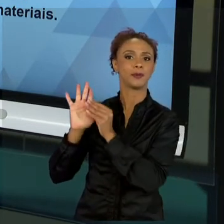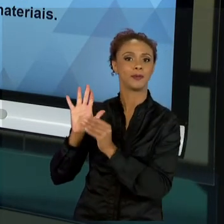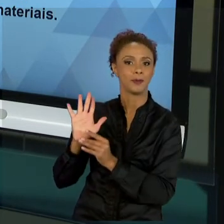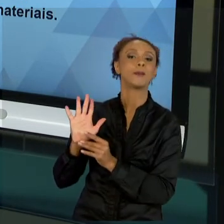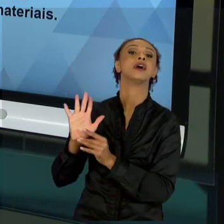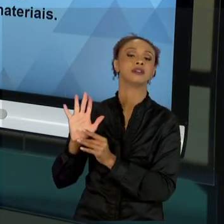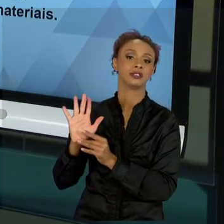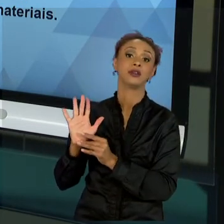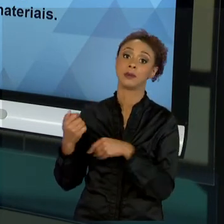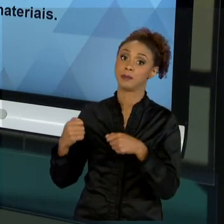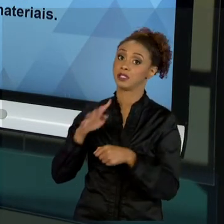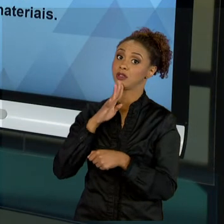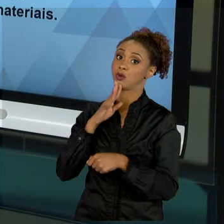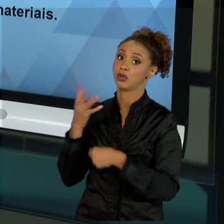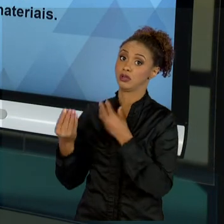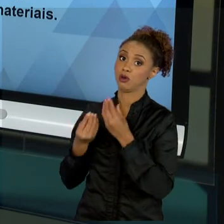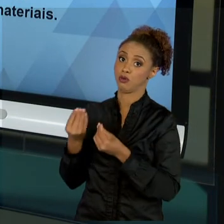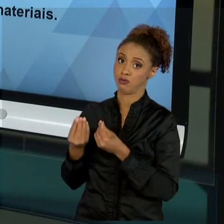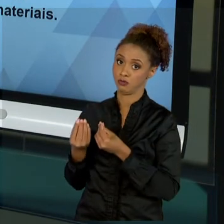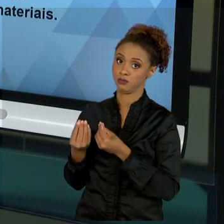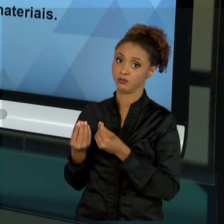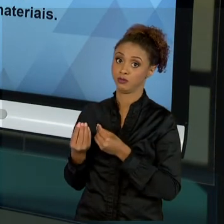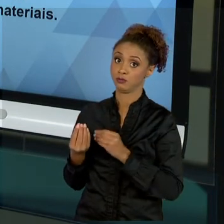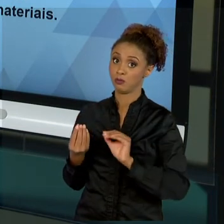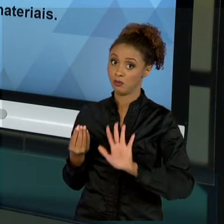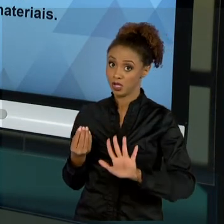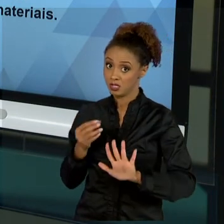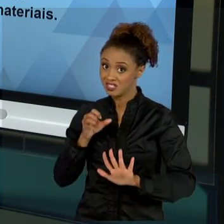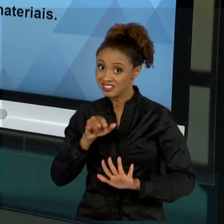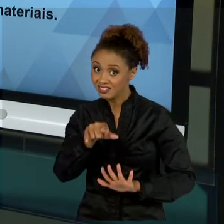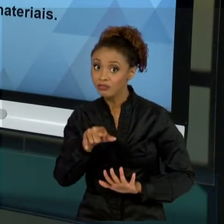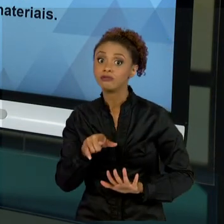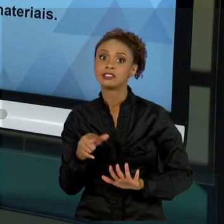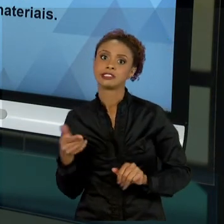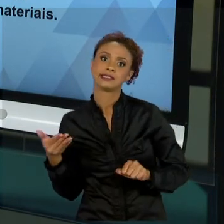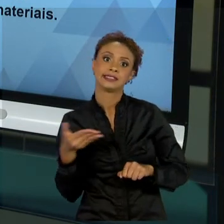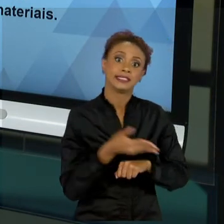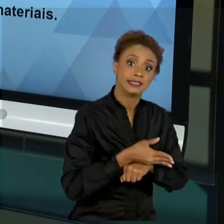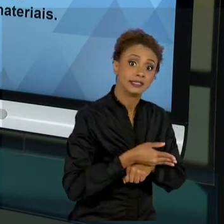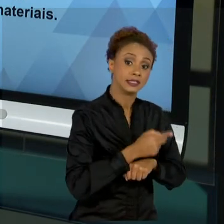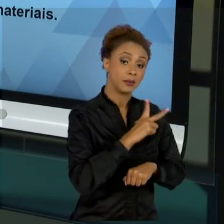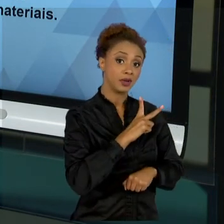ORGANIZACIONAL PÚBLICA. MAS SE VOCÊ CAIR NA INICIATIVA PRIVADA, A CADA EMPRESA QUE VOCÊ